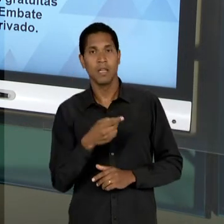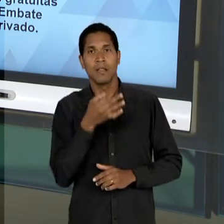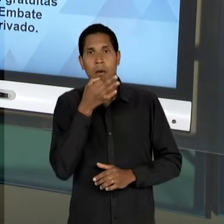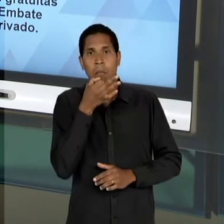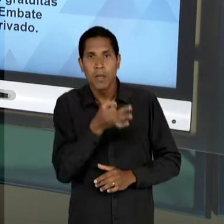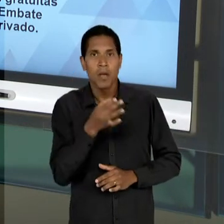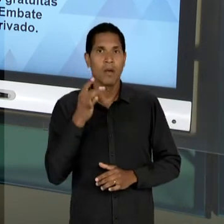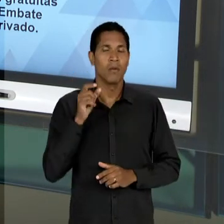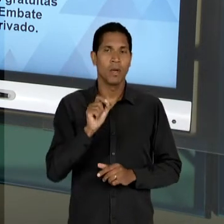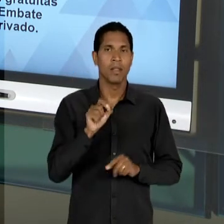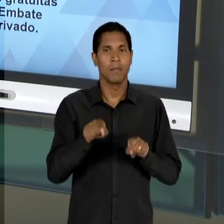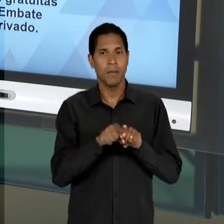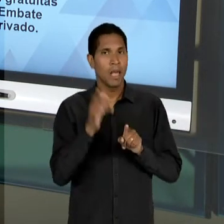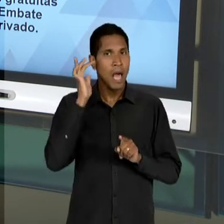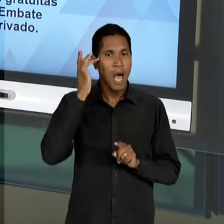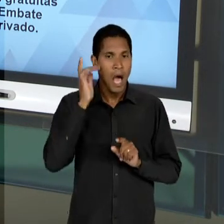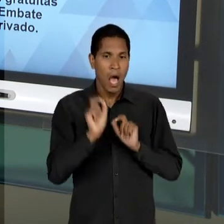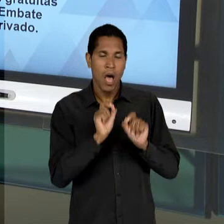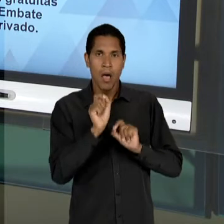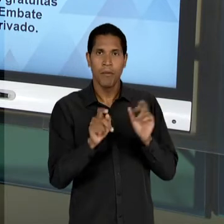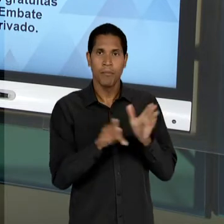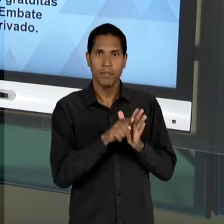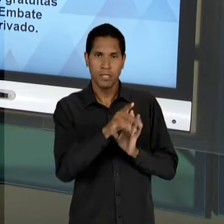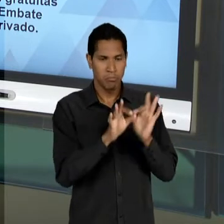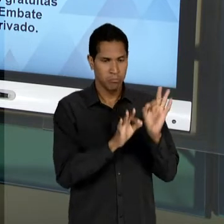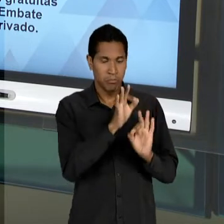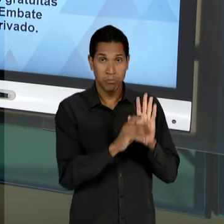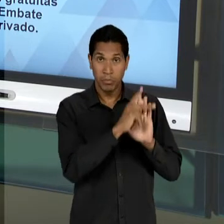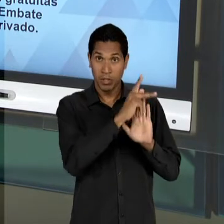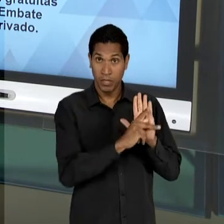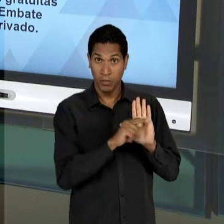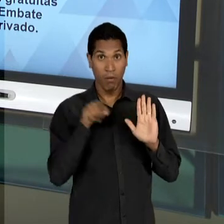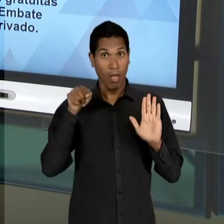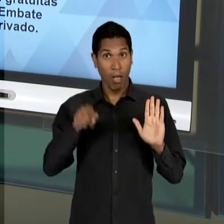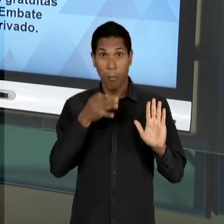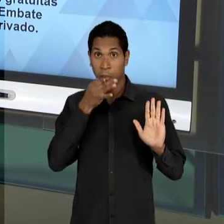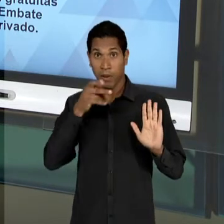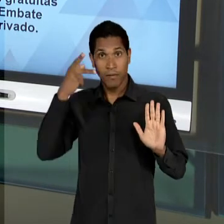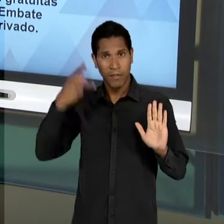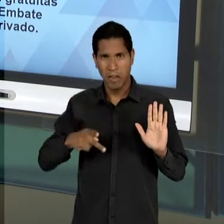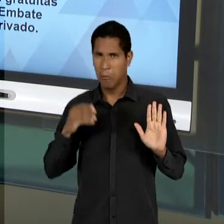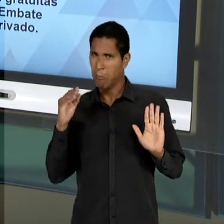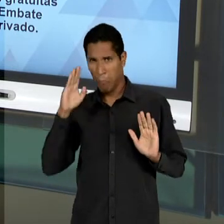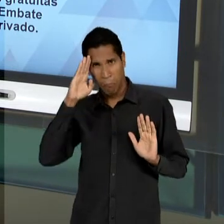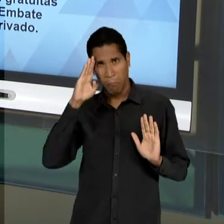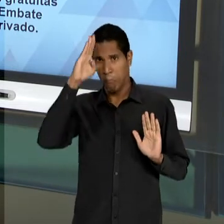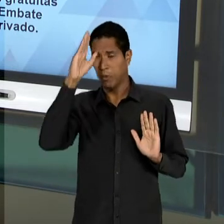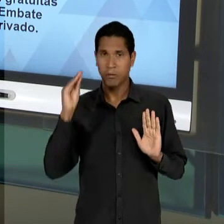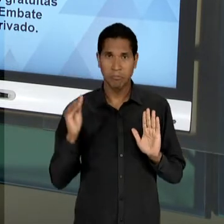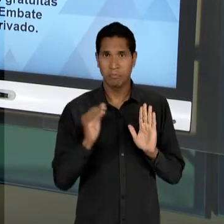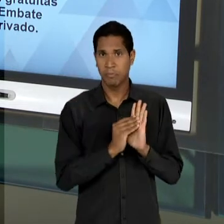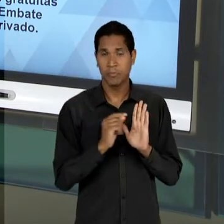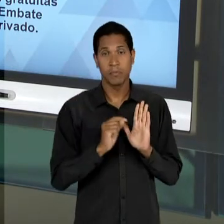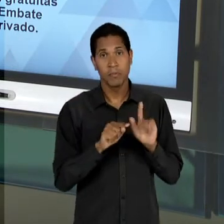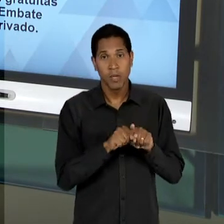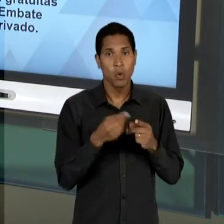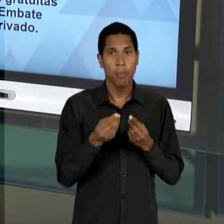QUE O SEU PARECER É FUNDAMENTAL PARA... E CLARO, ASSOCIADO À TODA TRAMA DA NEGOCIAÇÃO POLÍTICA -